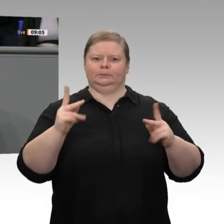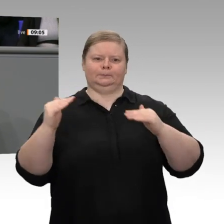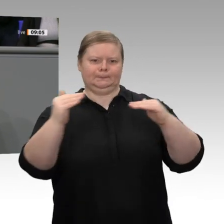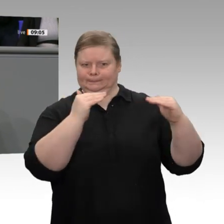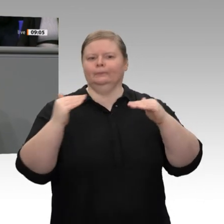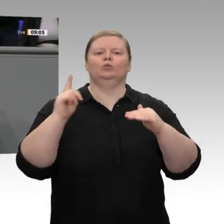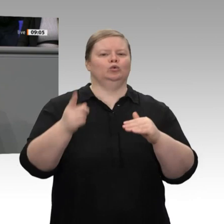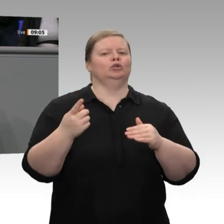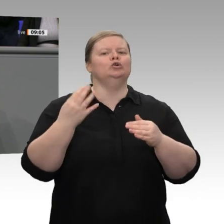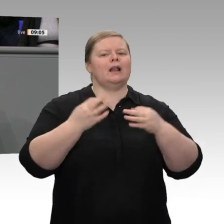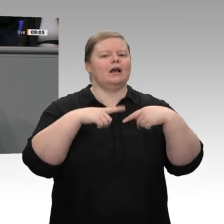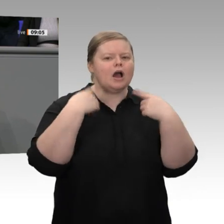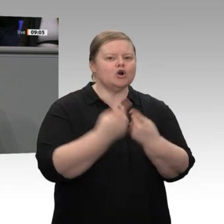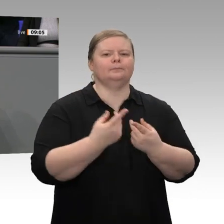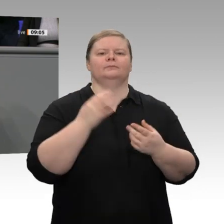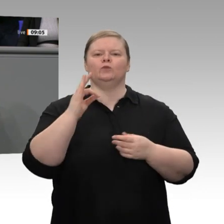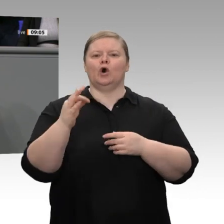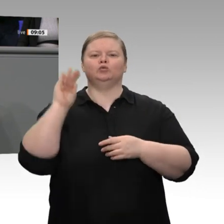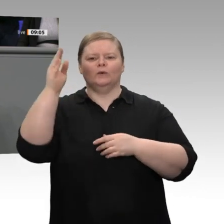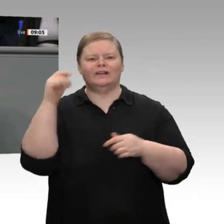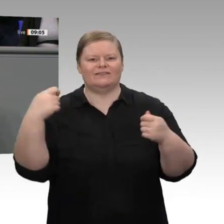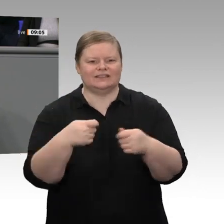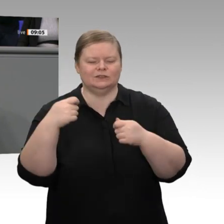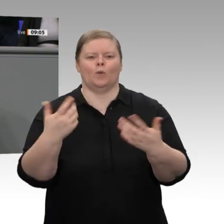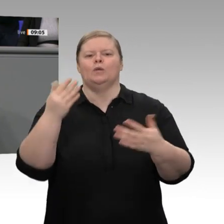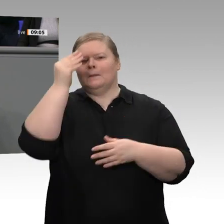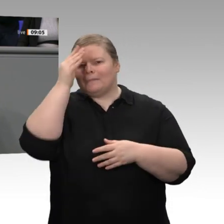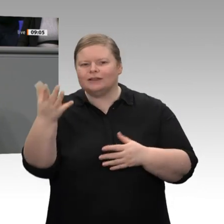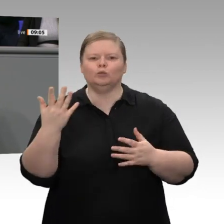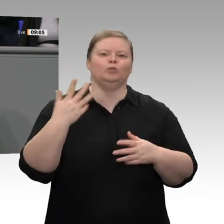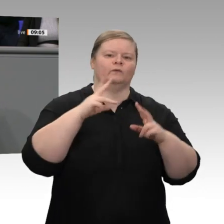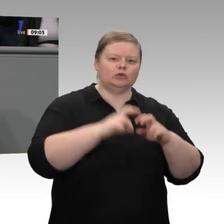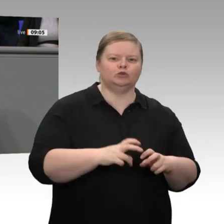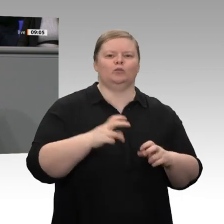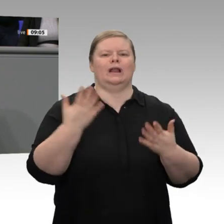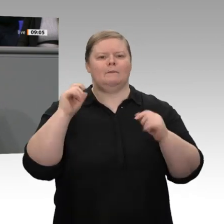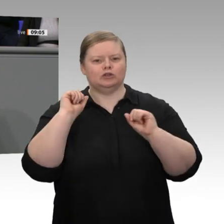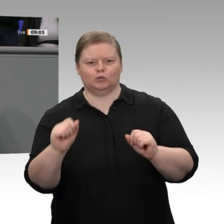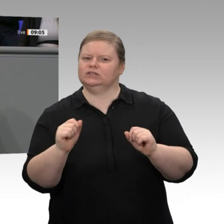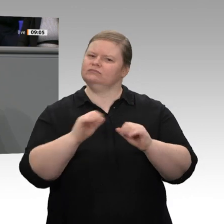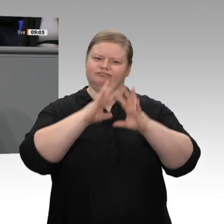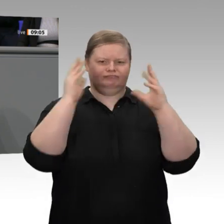deutlich gewachsen. Kaum ein anderes großes Land in Europa kann auf eine ähnliche Erfolgsgeschichte